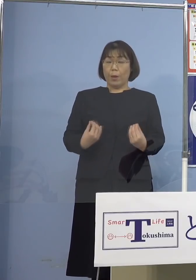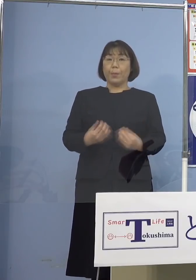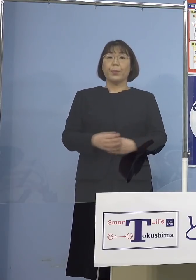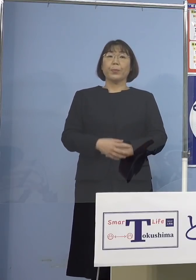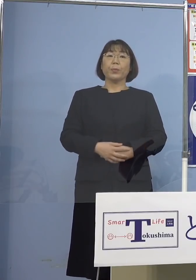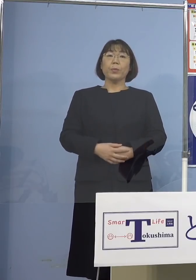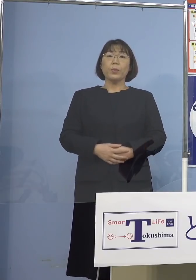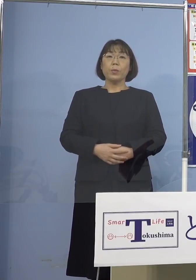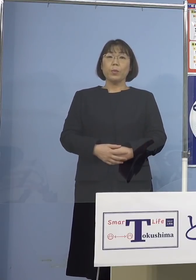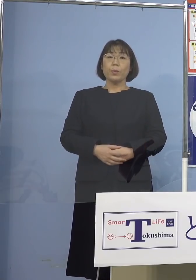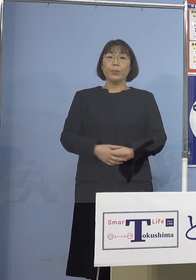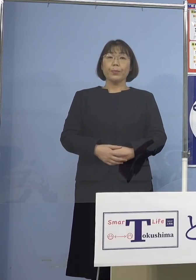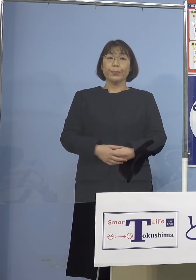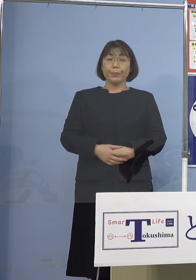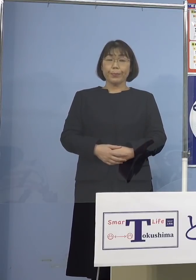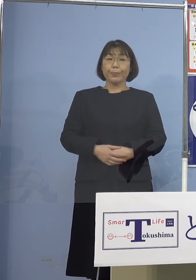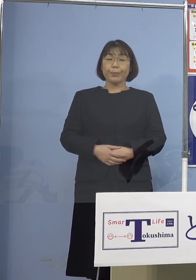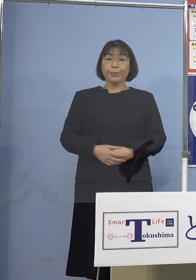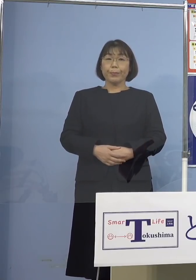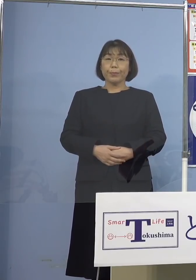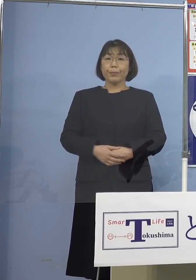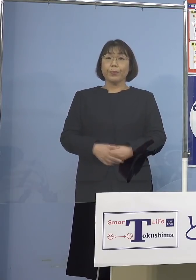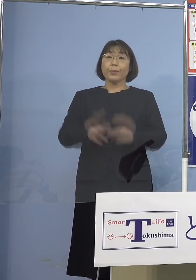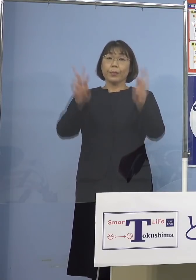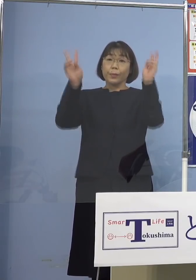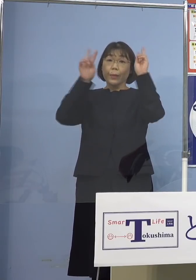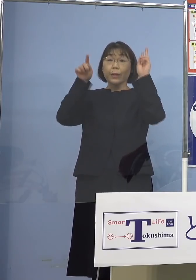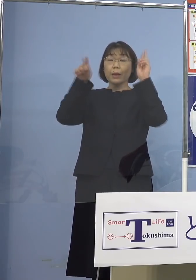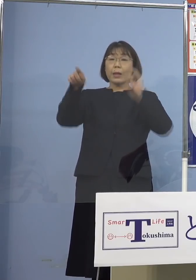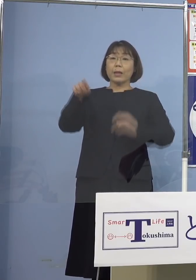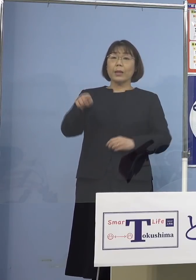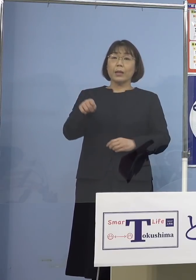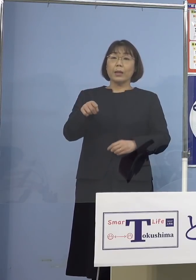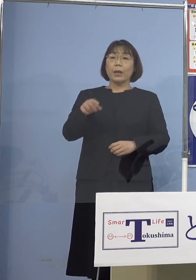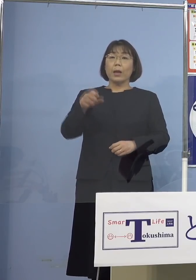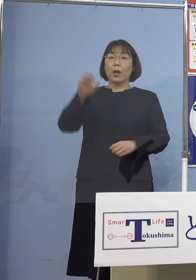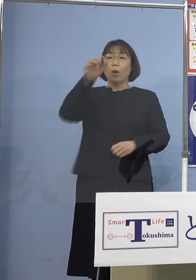そうした意味ではこの事業所に対して 積極的疫学調査なども